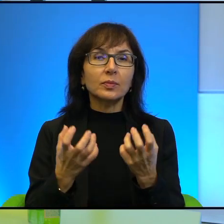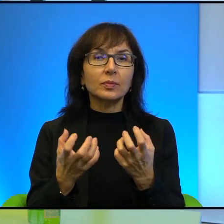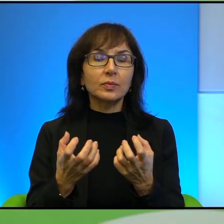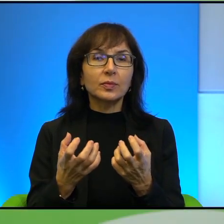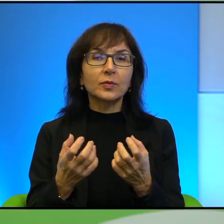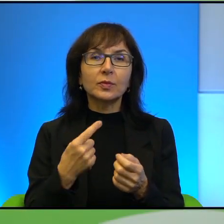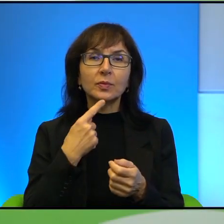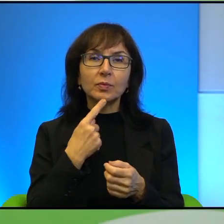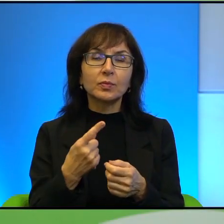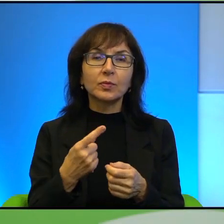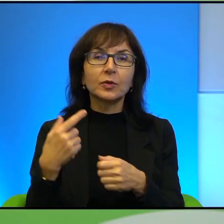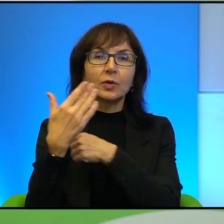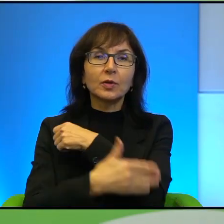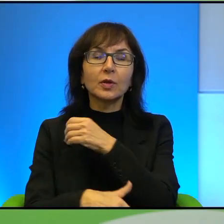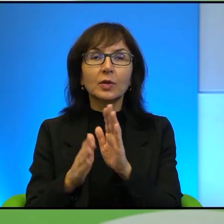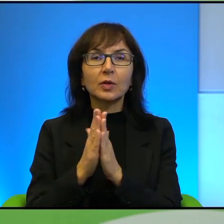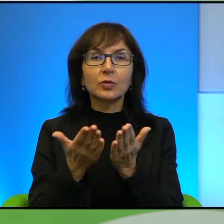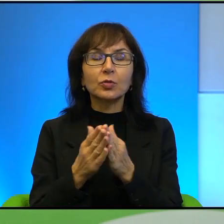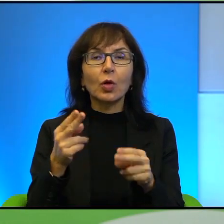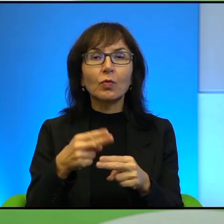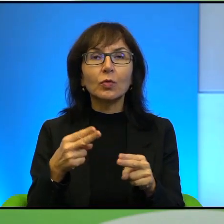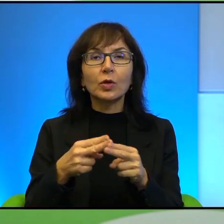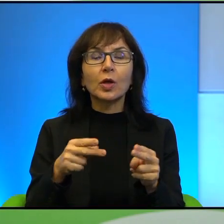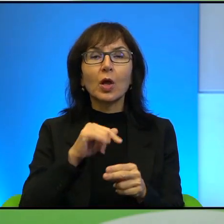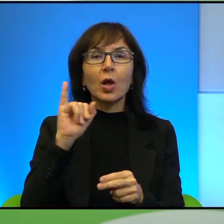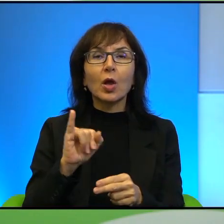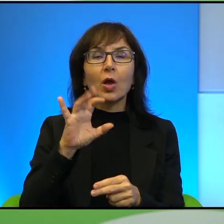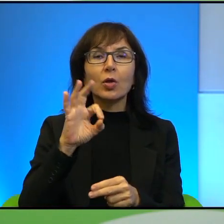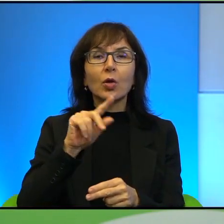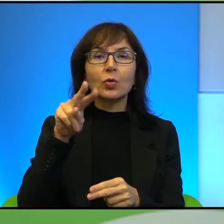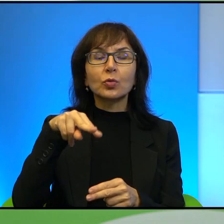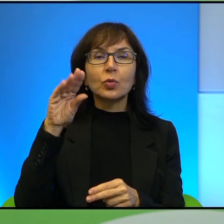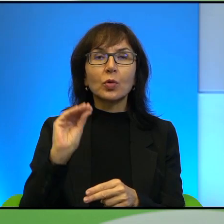ostatniej książki, Wnuki Jozuego. Tutaj pokazuję okładkę. Na okładce są,